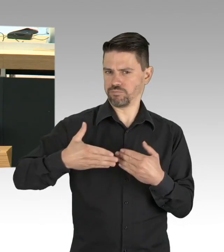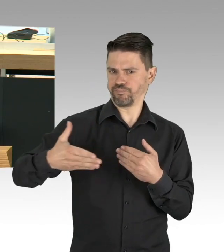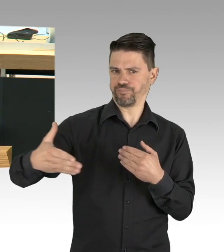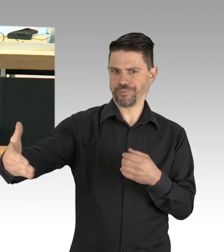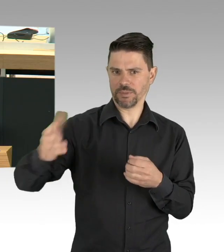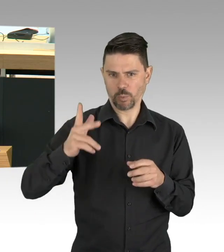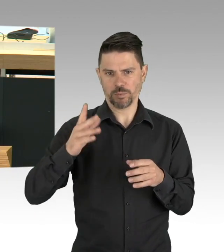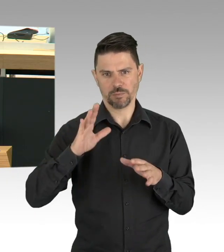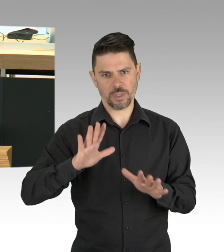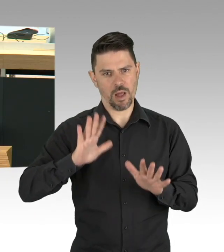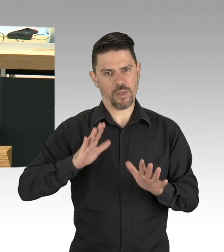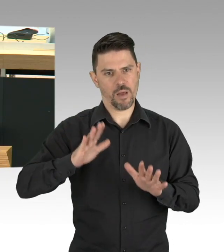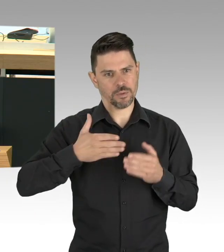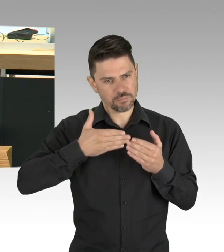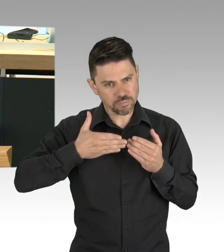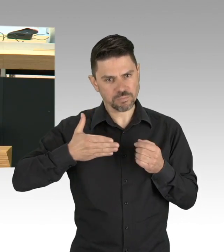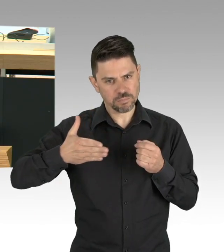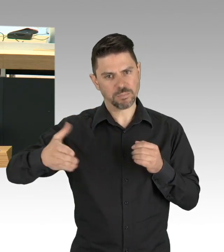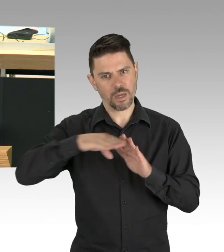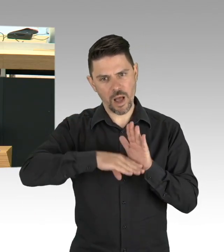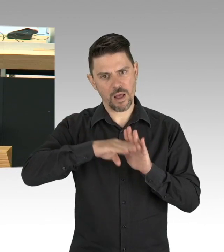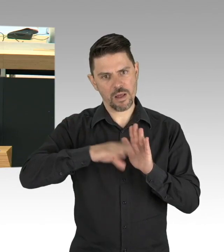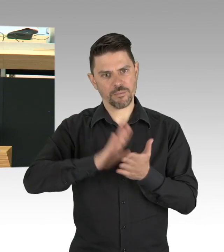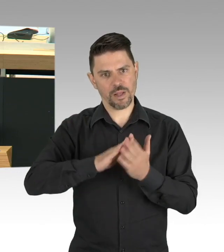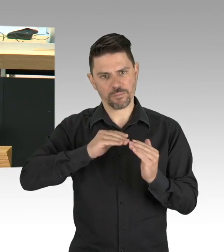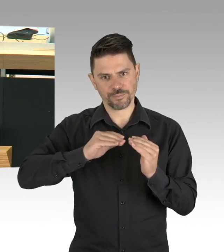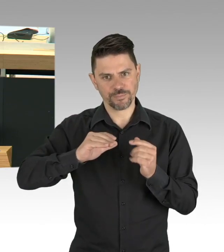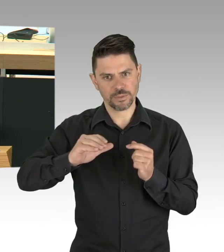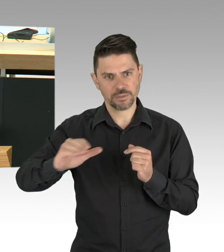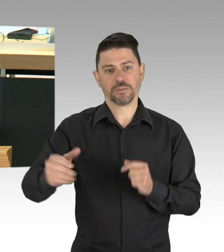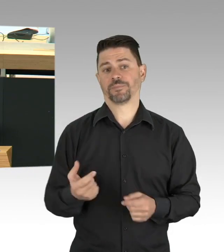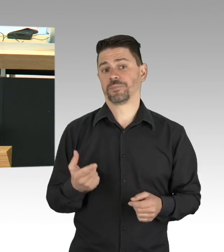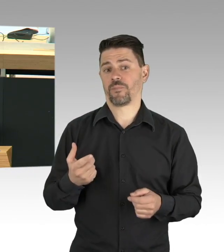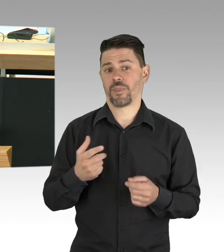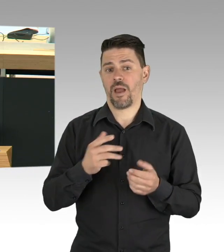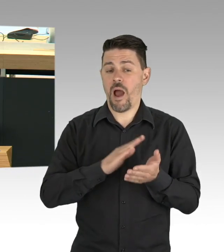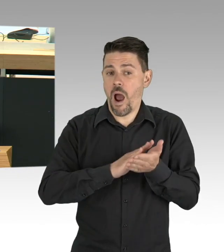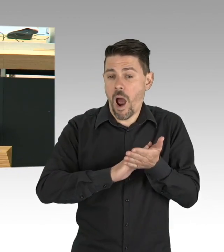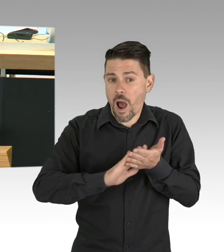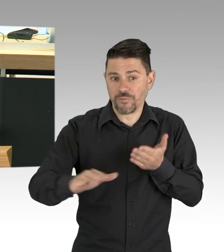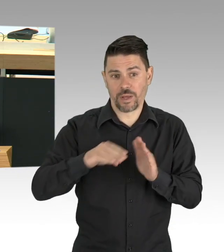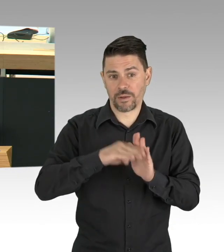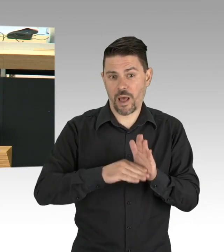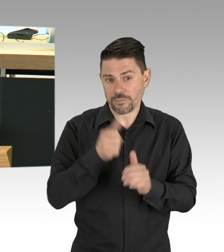und auf die müssen wir nicht paternalistisch bevormunden sondern einbeziehen, wenn wir über Schutzkonzepte reden.